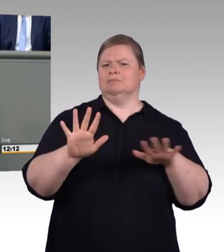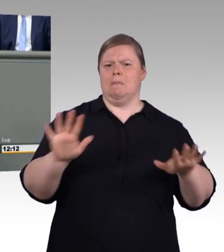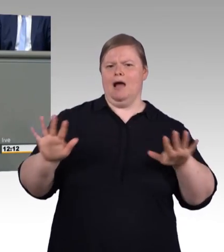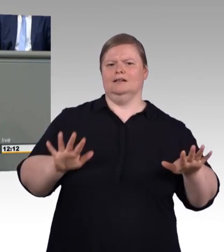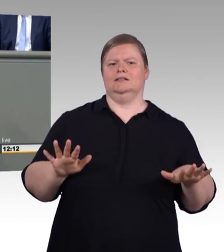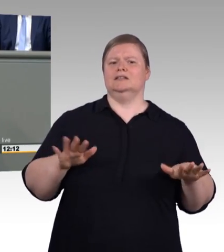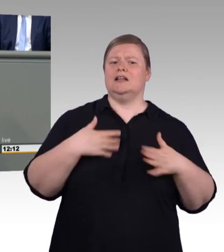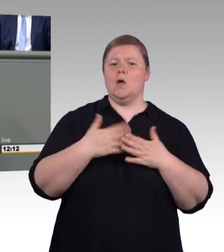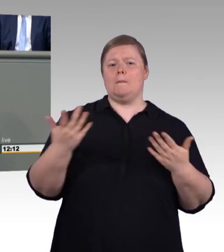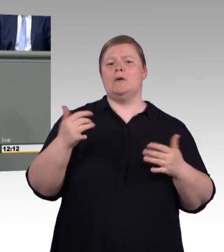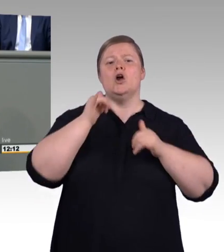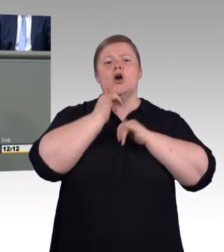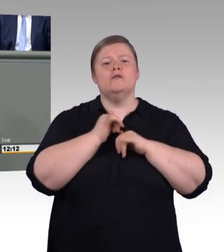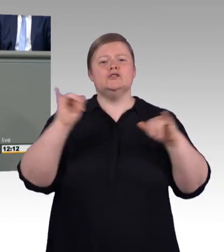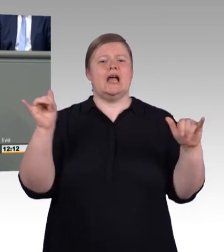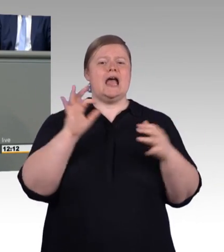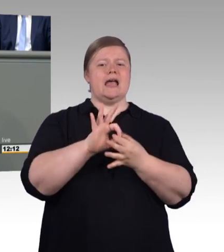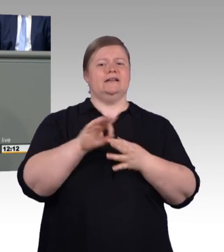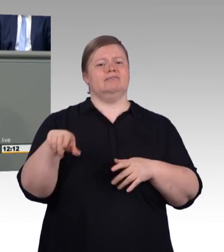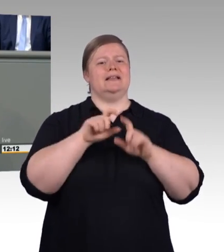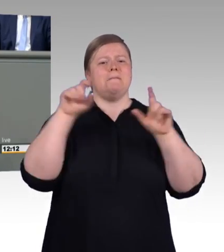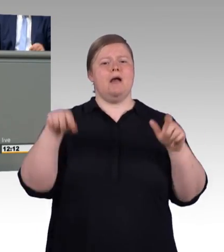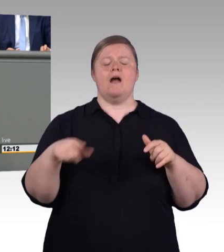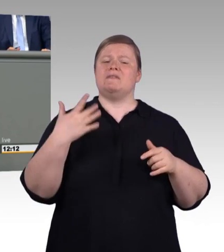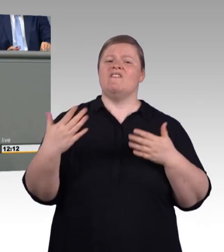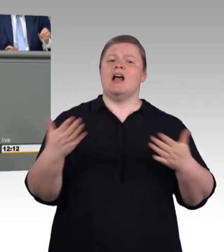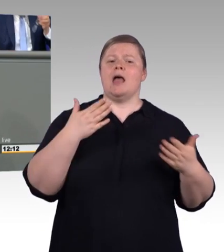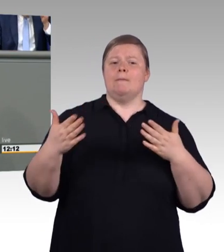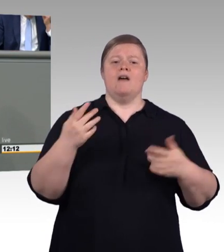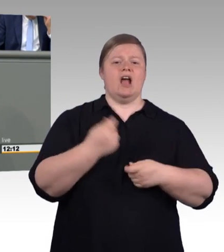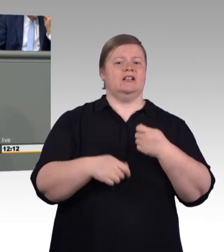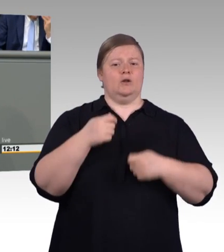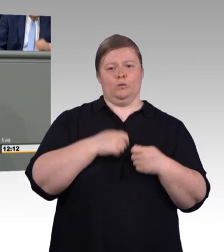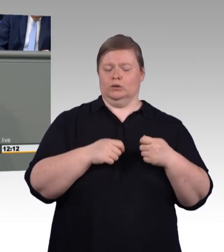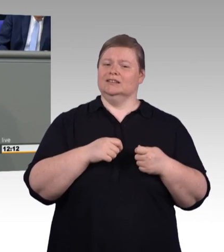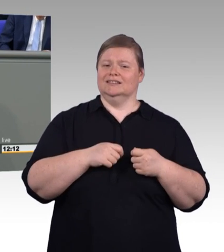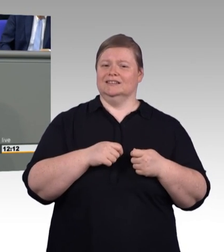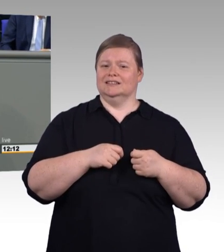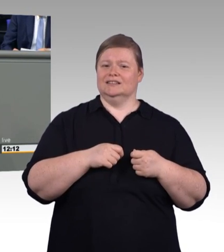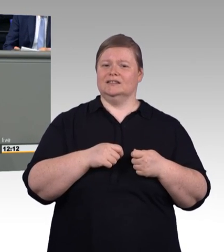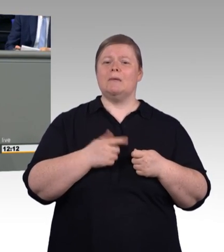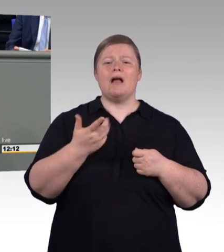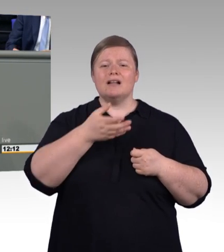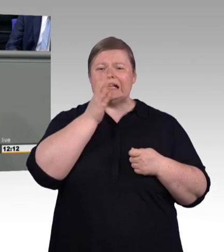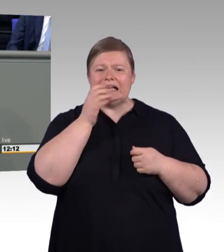Auch hier möchte ich einige Dinge etwas klarstellen. Das hat nicht die Tarifpartner gerichtet, liebe Kollegin, sondern das war eigentlich ihre Aufgabe.